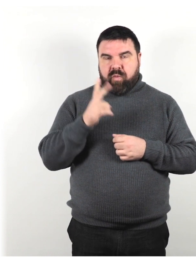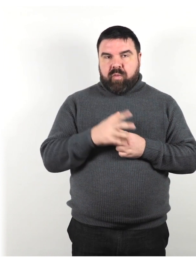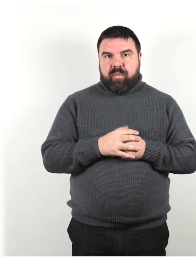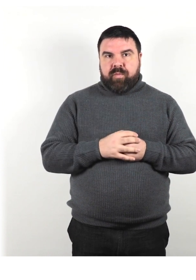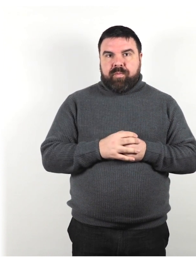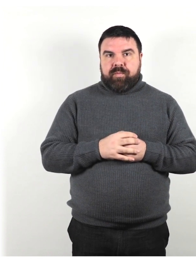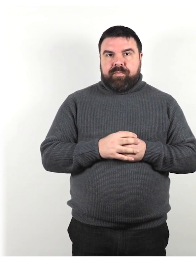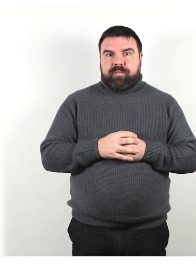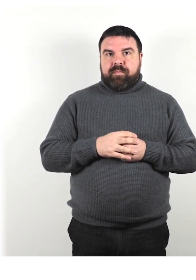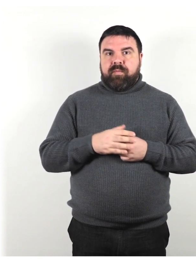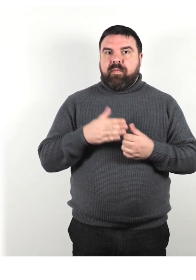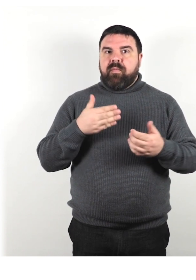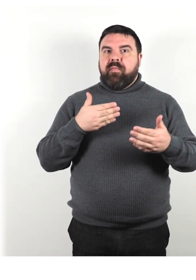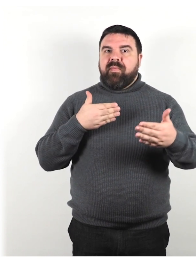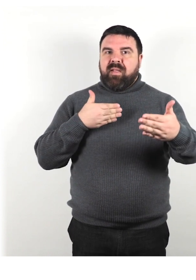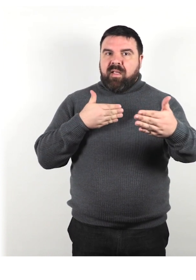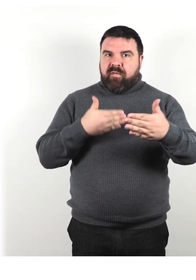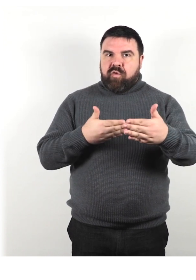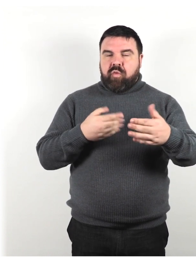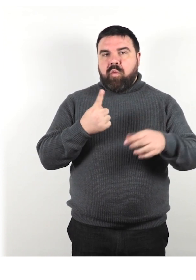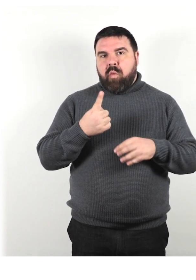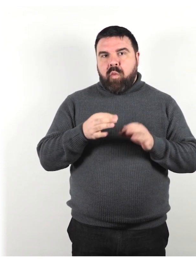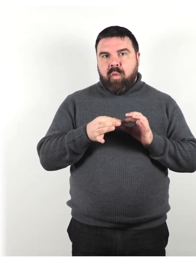Avvicinati entro 1 o 2 metri, se puoi